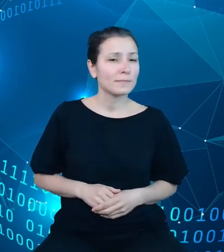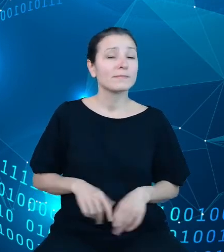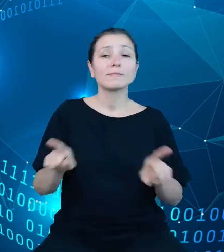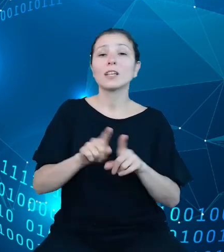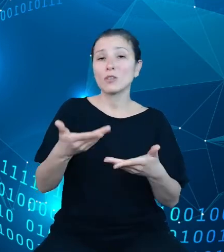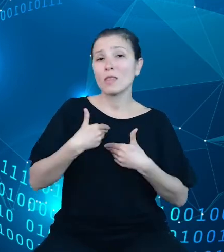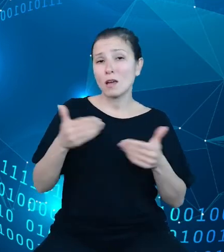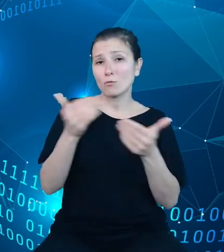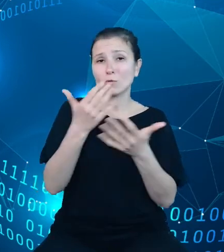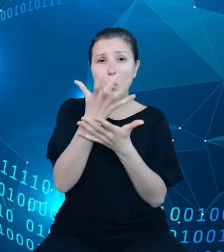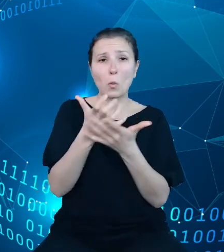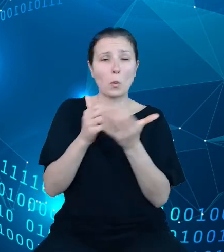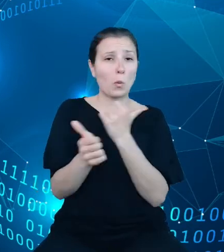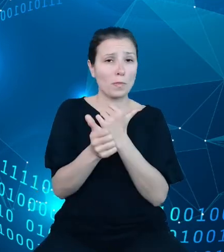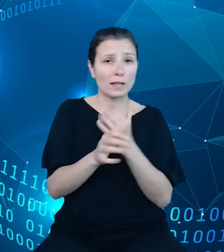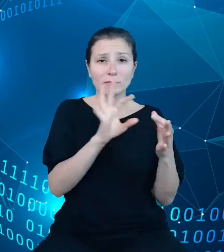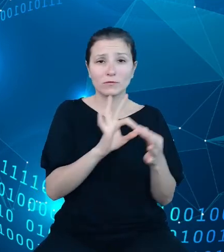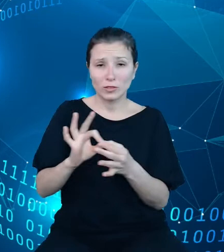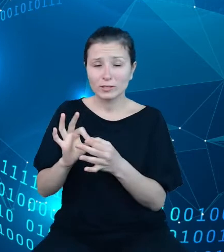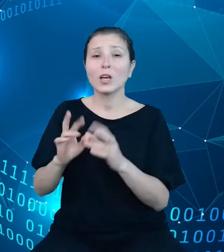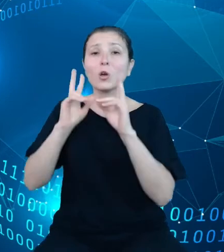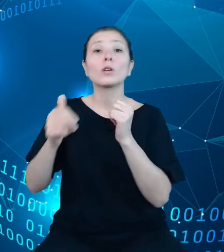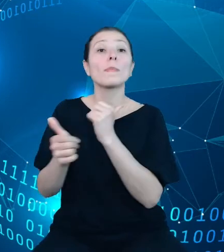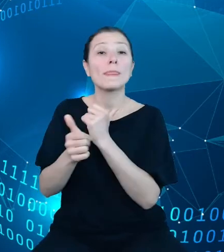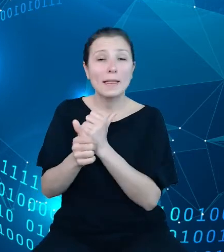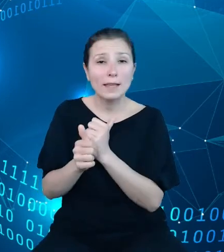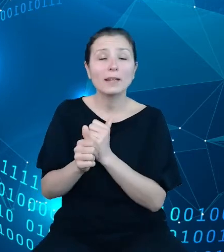określonej zmiennej w określonym przekroju i okresie za dany rok. Da